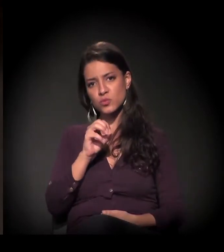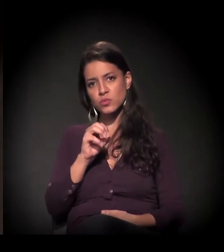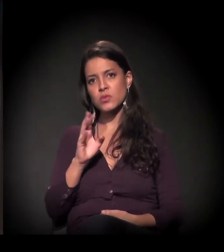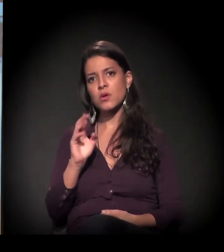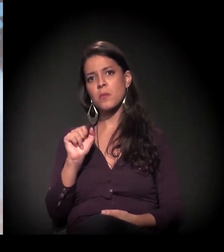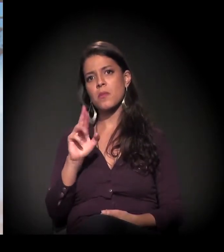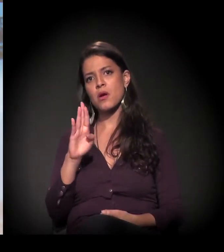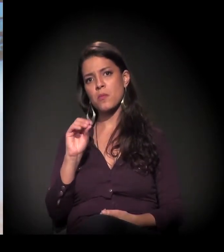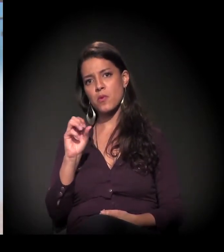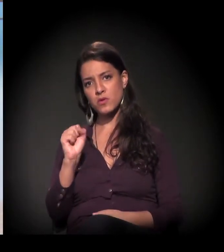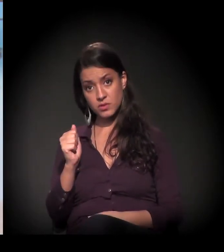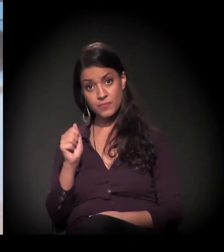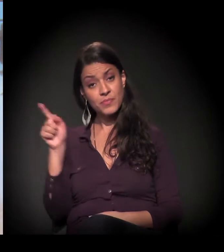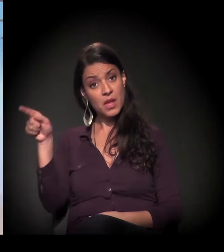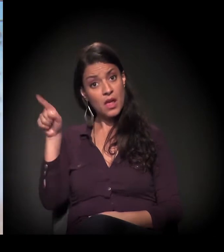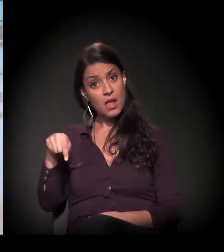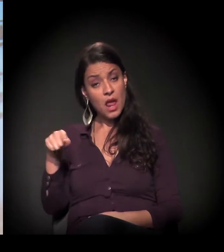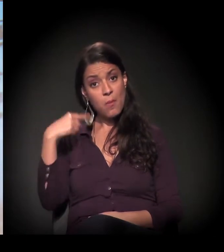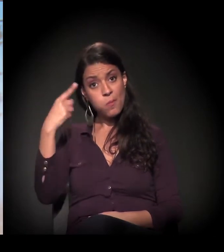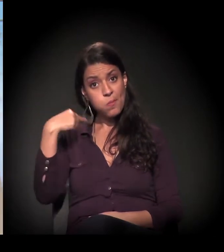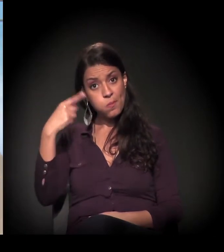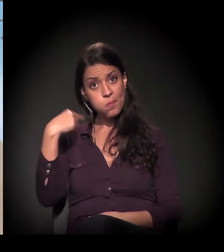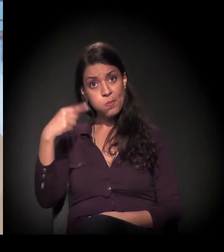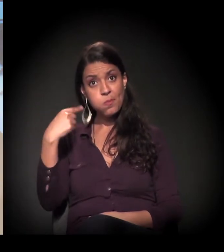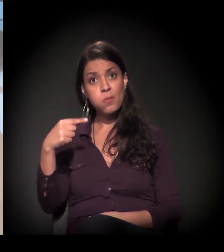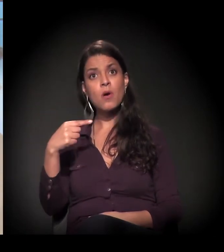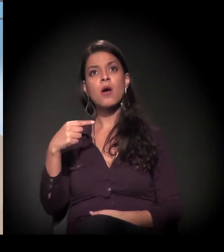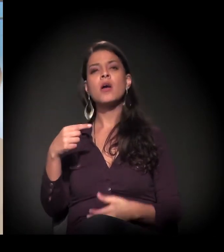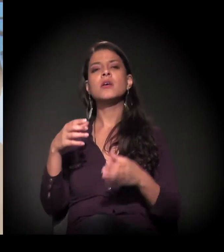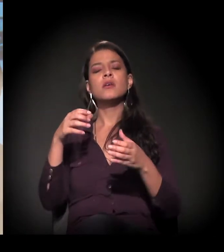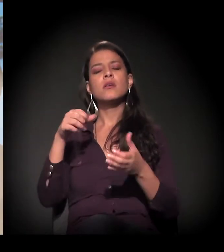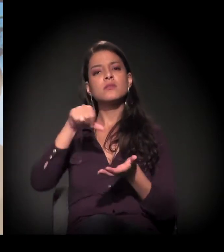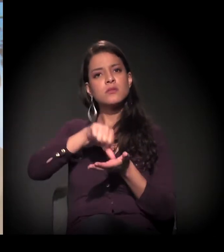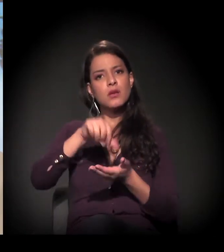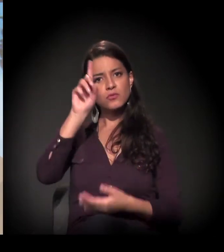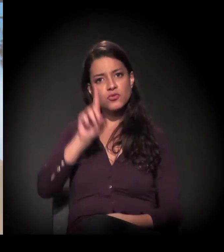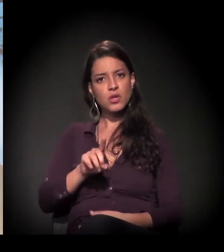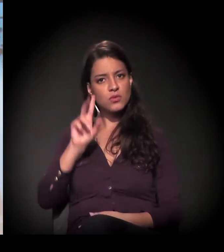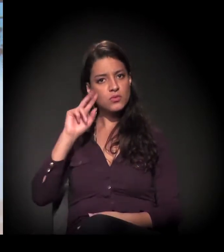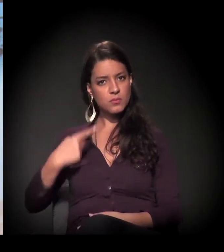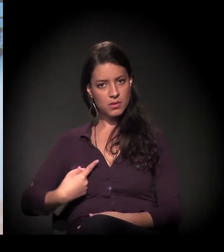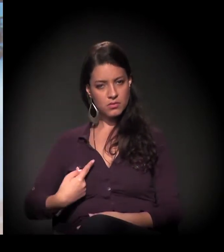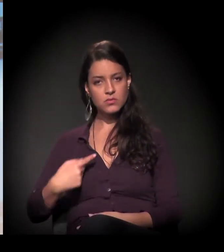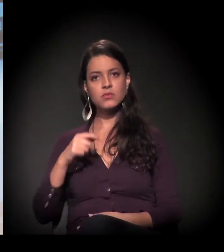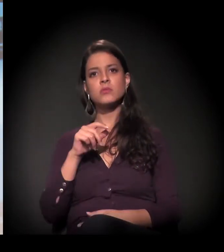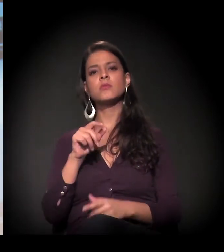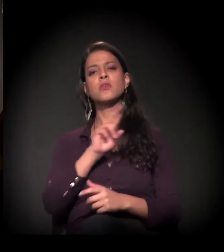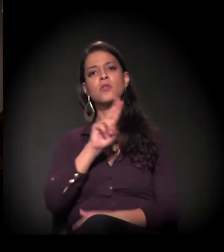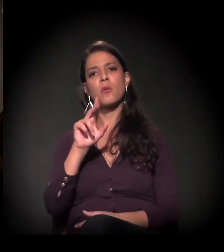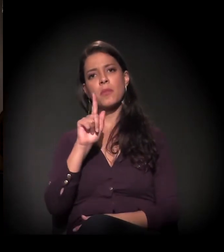Ele é um advogado do Centro de Direitos Humanos Gaspar Garcia. [aplausos]